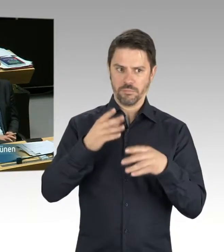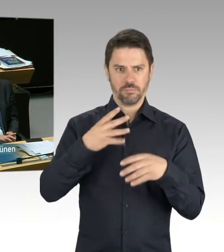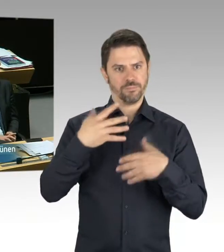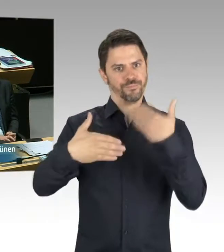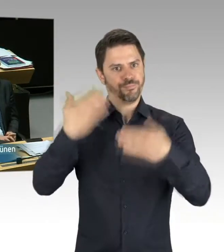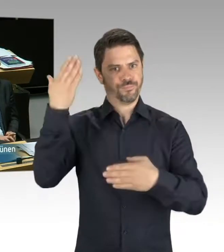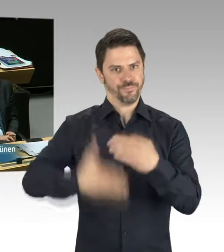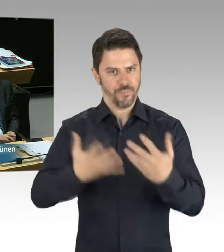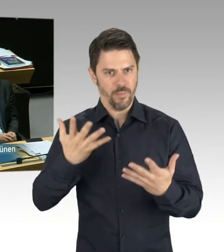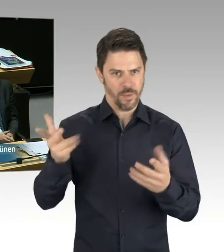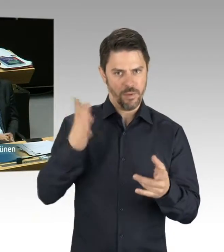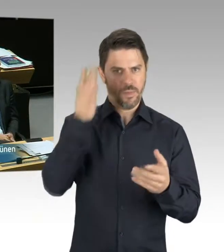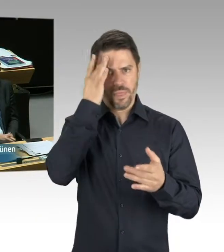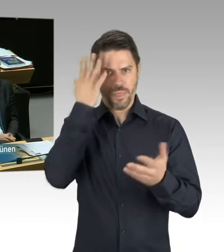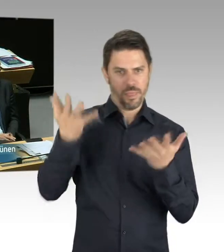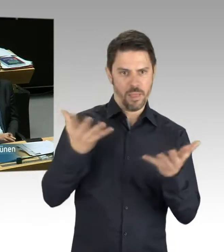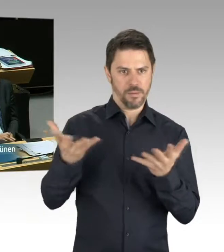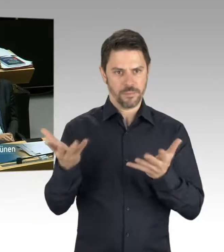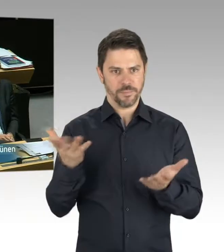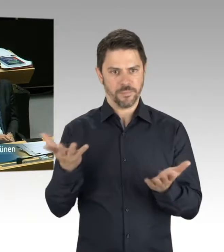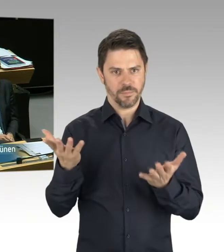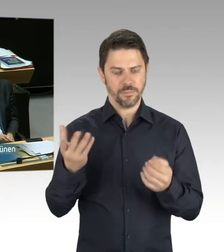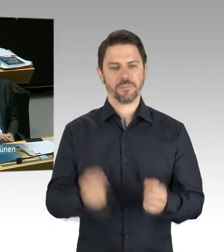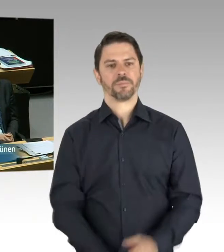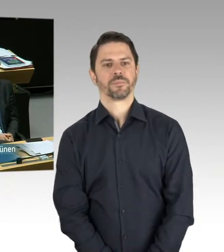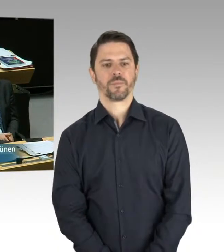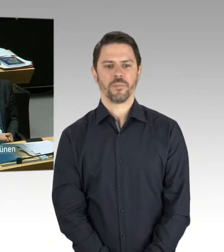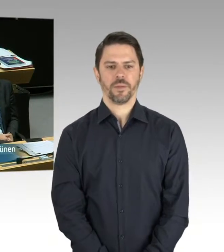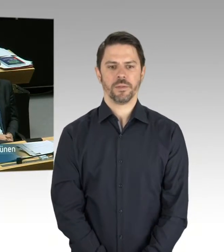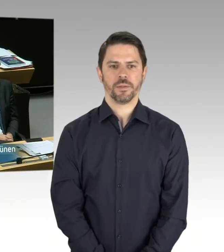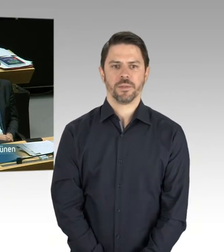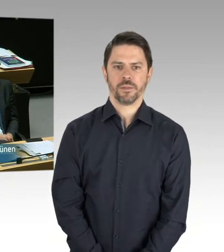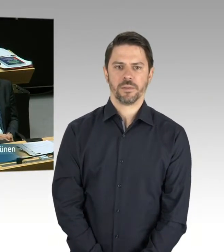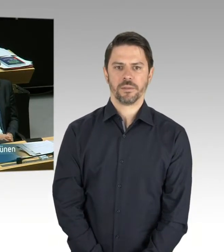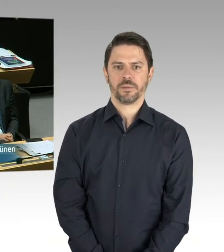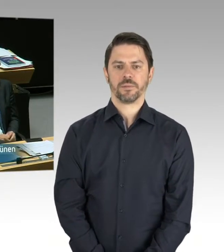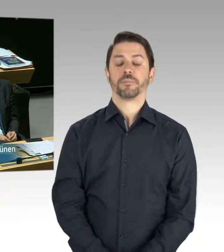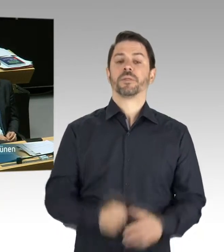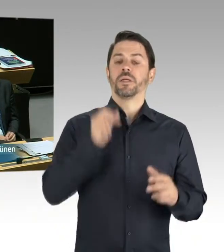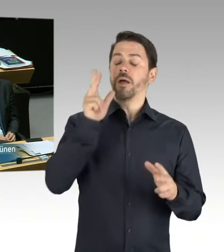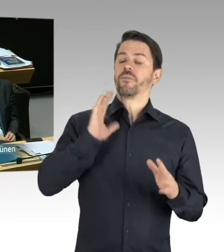von konkreten Plänen zu berichten. Das war das Einzige, was ich bedauert habe. Sie haben nach konkreten Plänen gefragt und ich musste bedauern,